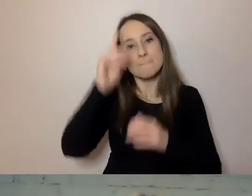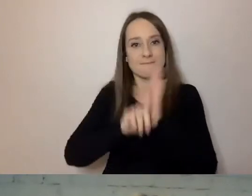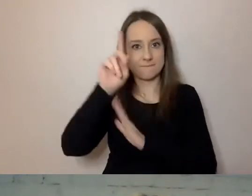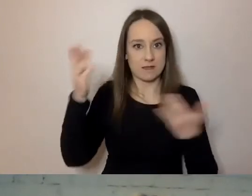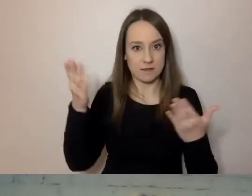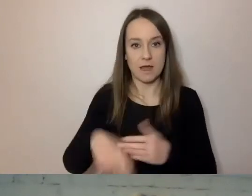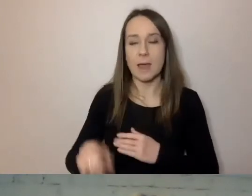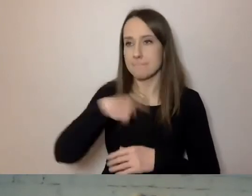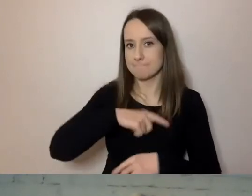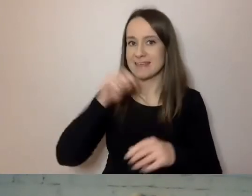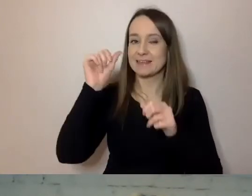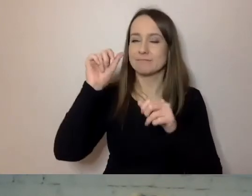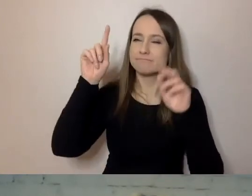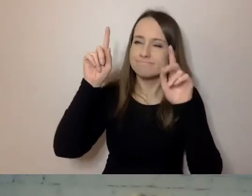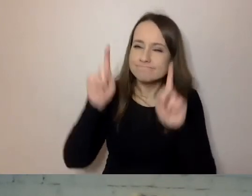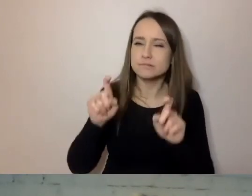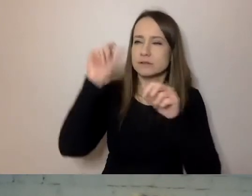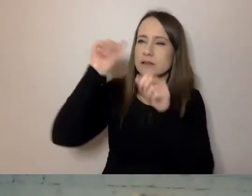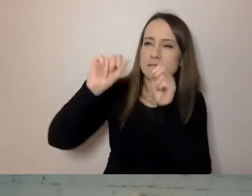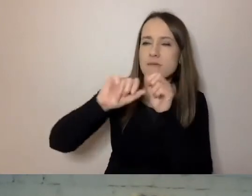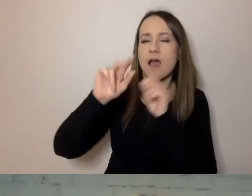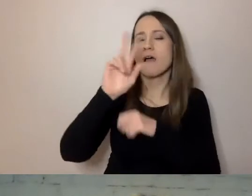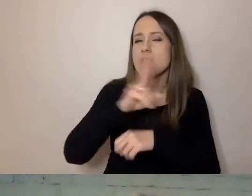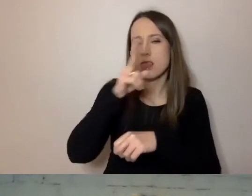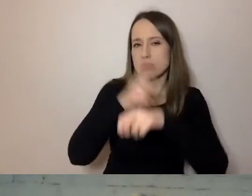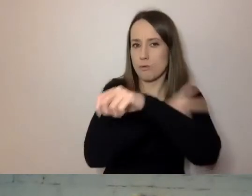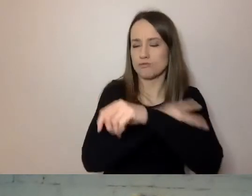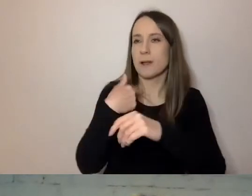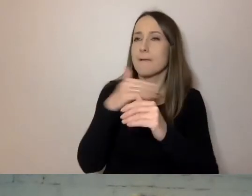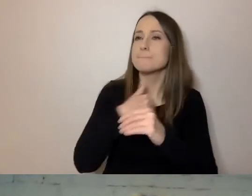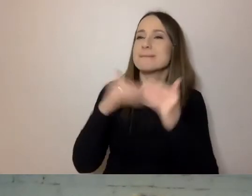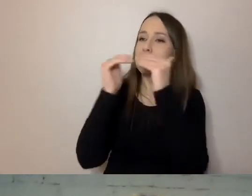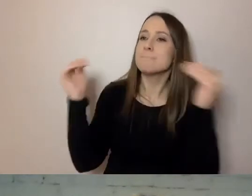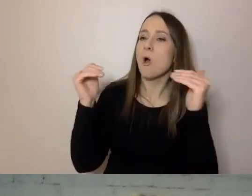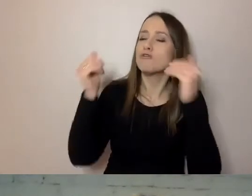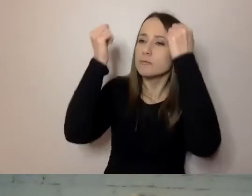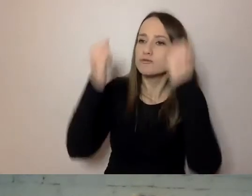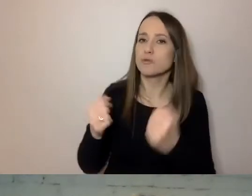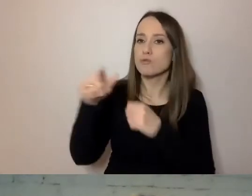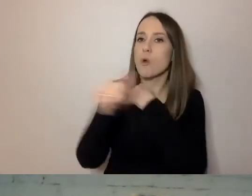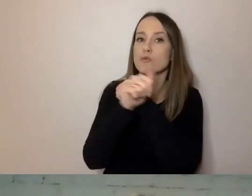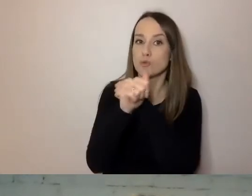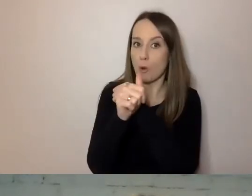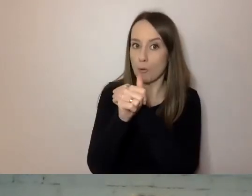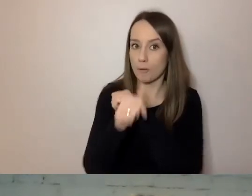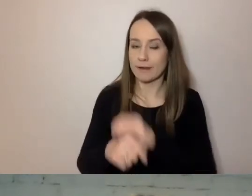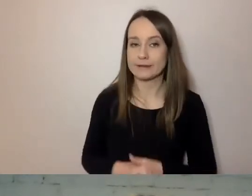Od czego zaczęło się upraszczanie w naszym urzędzie? Od tego, że zbadaliśmy poziom trudności dokumentów, które tu są.